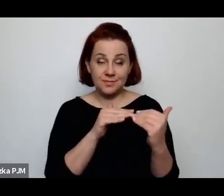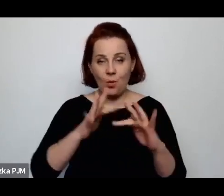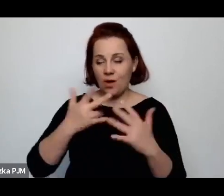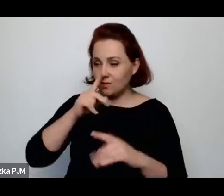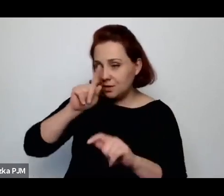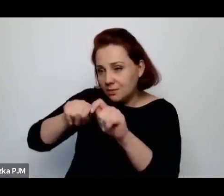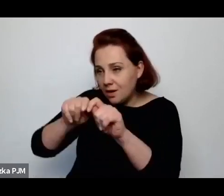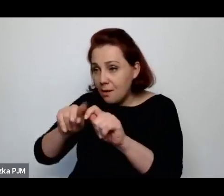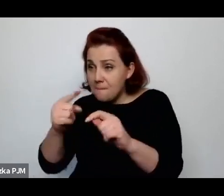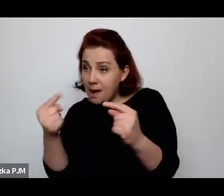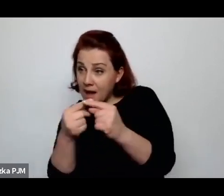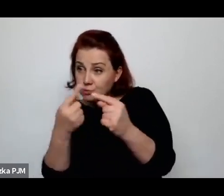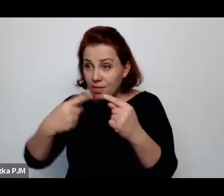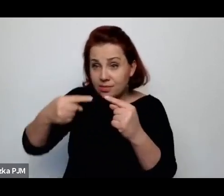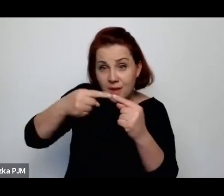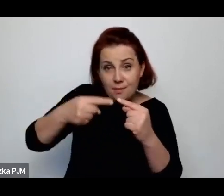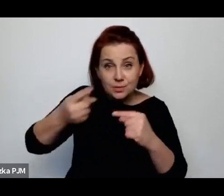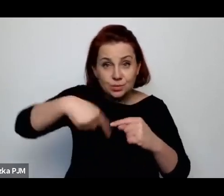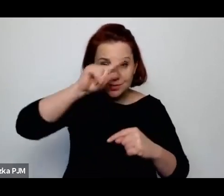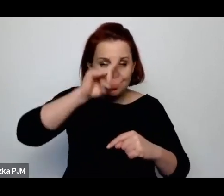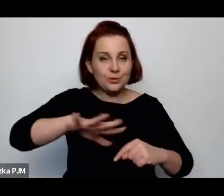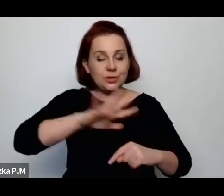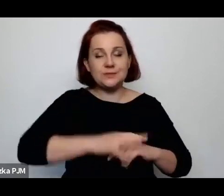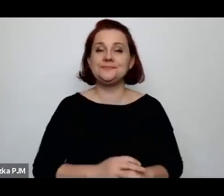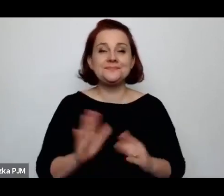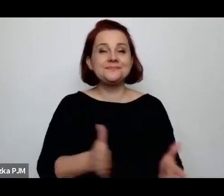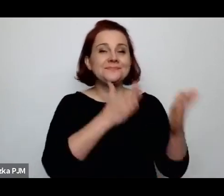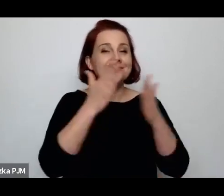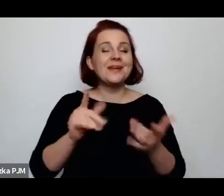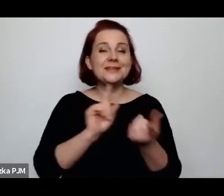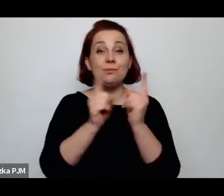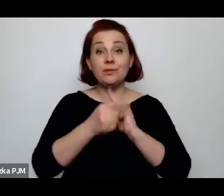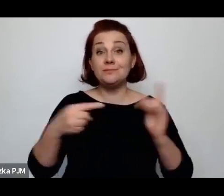W kolejnym spotkaniu w czerwcu będziemy rozmawiać o tym jak